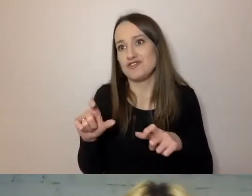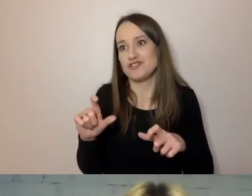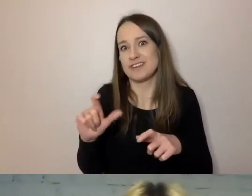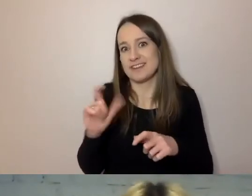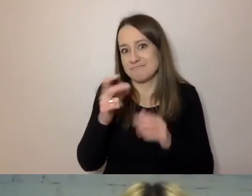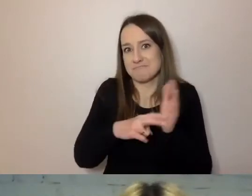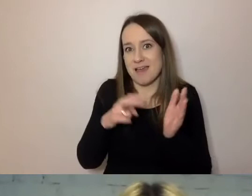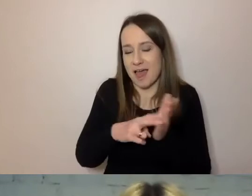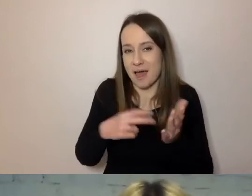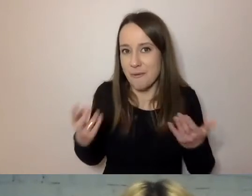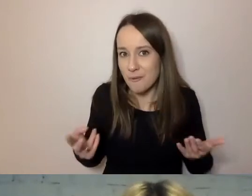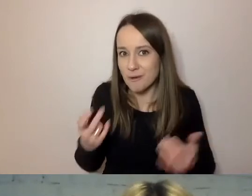po tym, jak przeczyta nasze pismo.